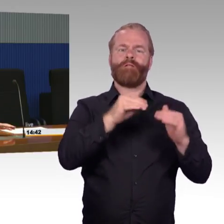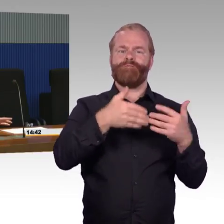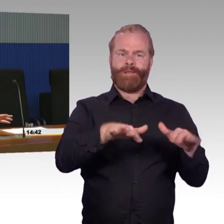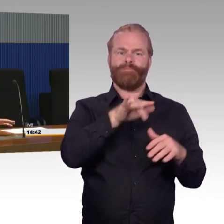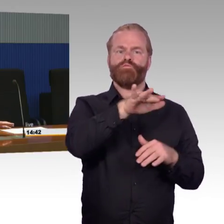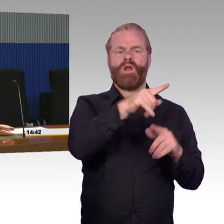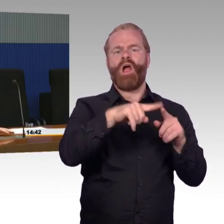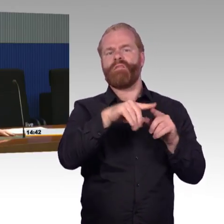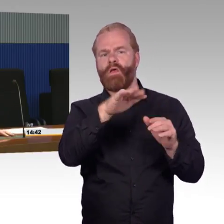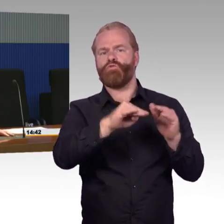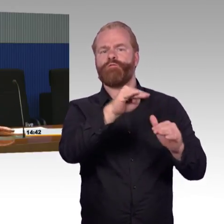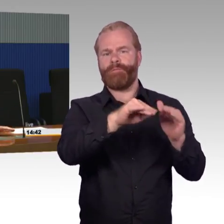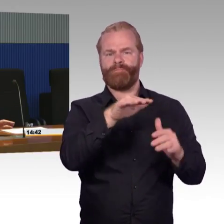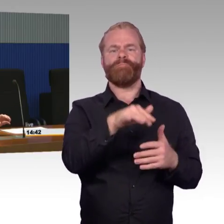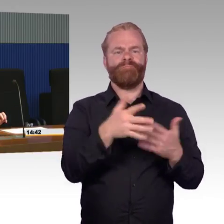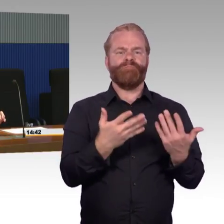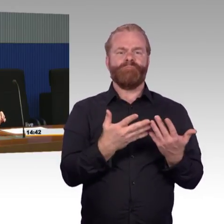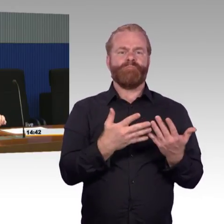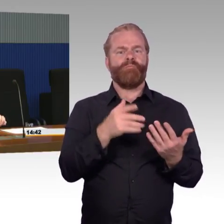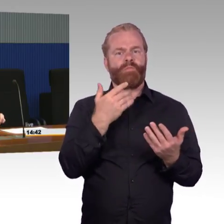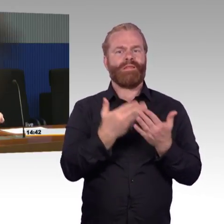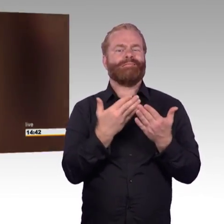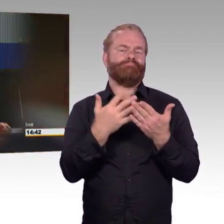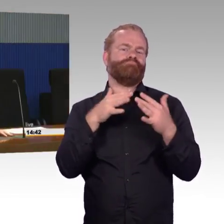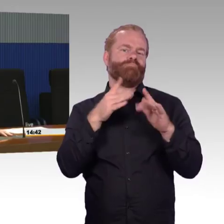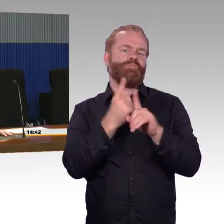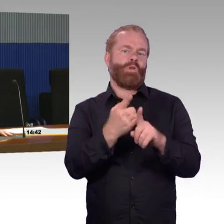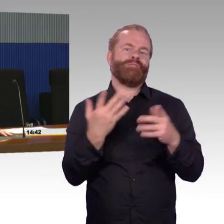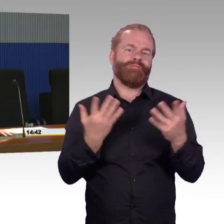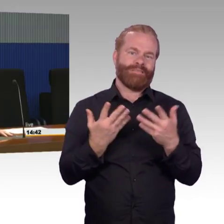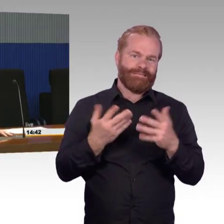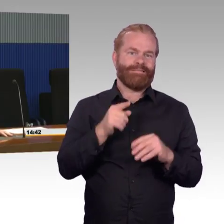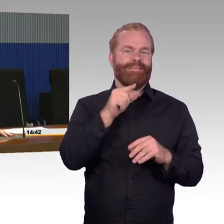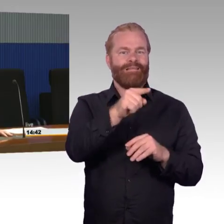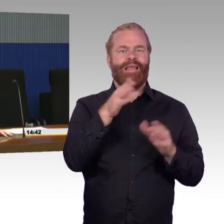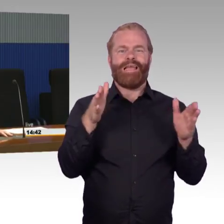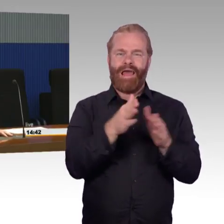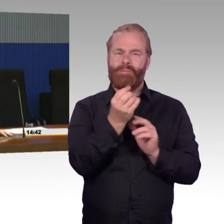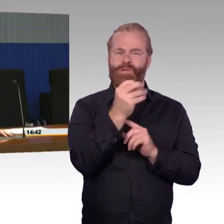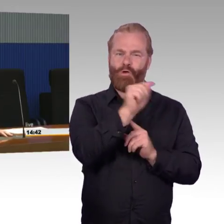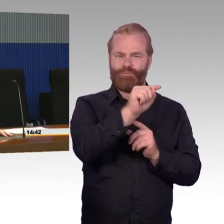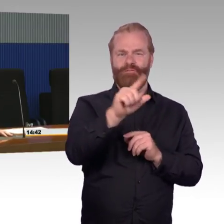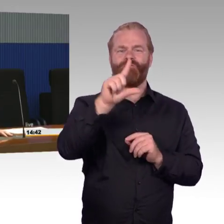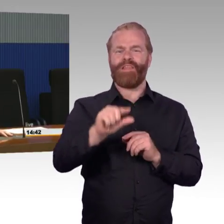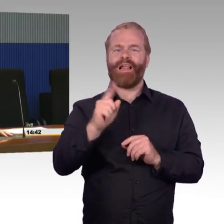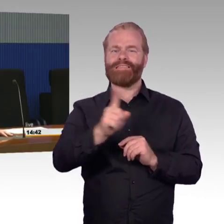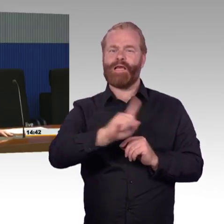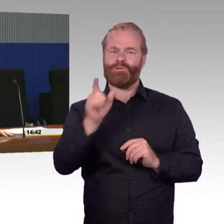wir erinnern uns, die Mehrheit - reisen etwa 1 % nicht stufenfrei. Von den großen Bahnhöfen, mit mehr als 1000 Reisenden,